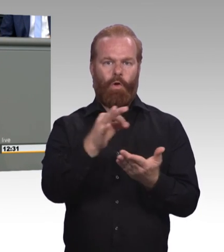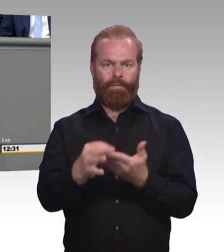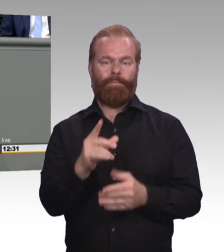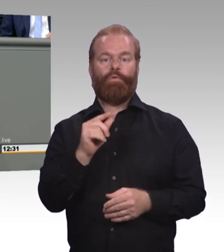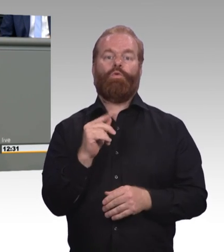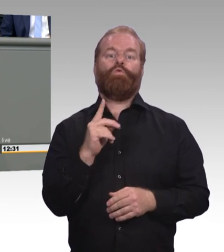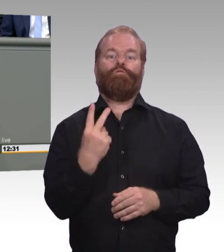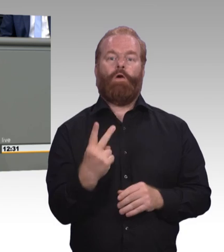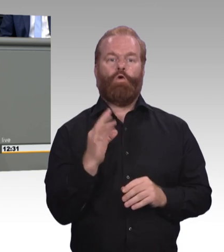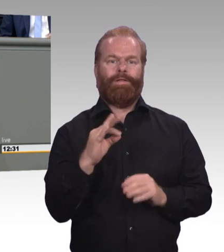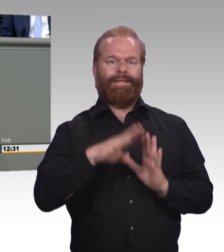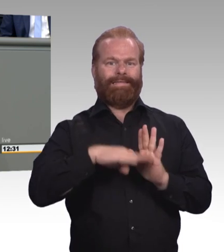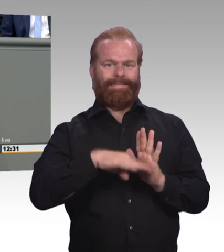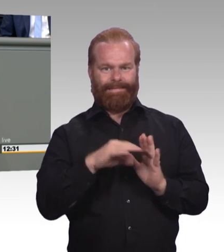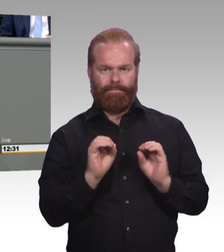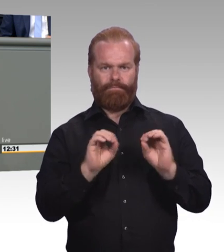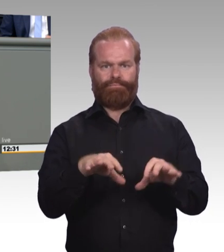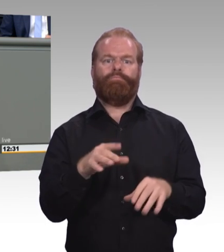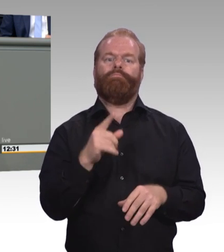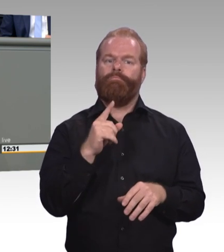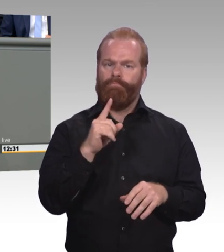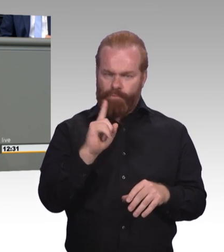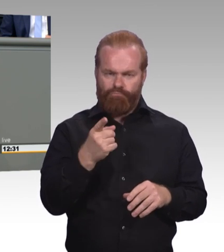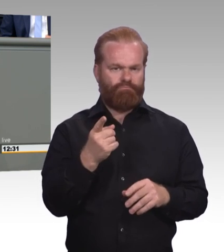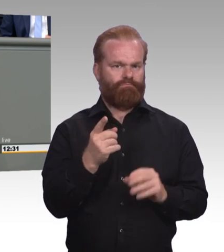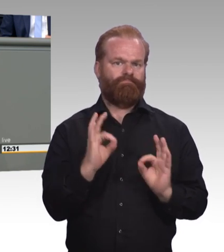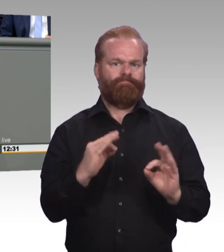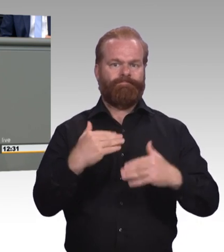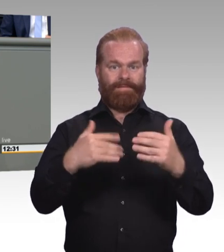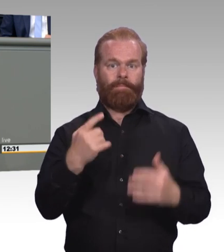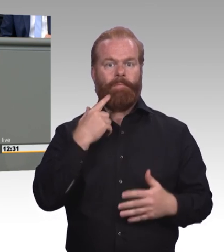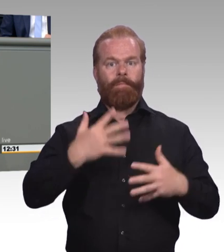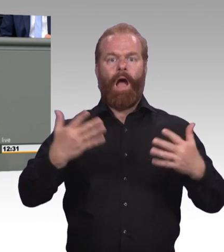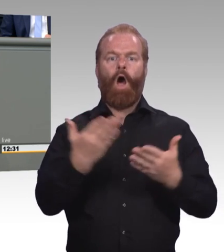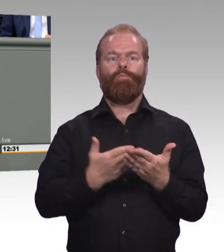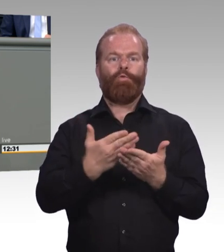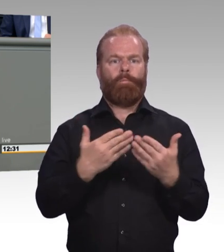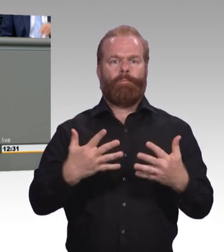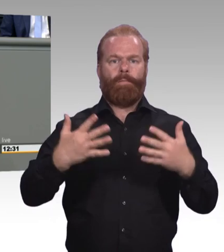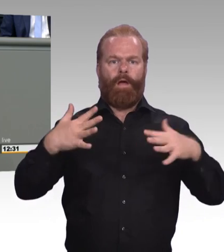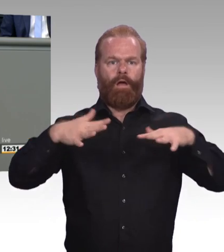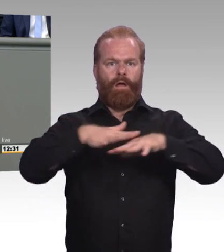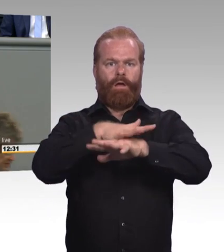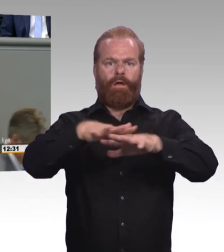vorstellen können und jetzt feiern wir sie. Früher hätte Sie nie eine Mindestausbildungsvergütung sich vorstellen können und jetzt machen wir sie zusammen.